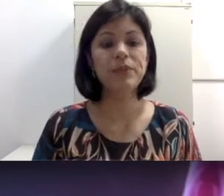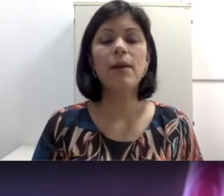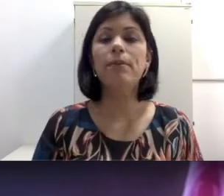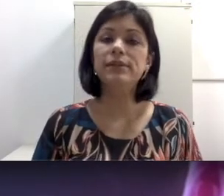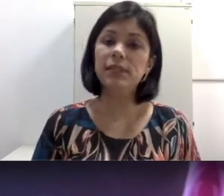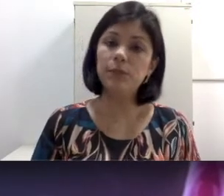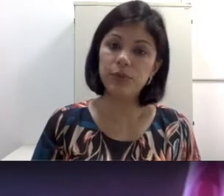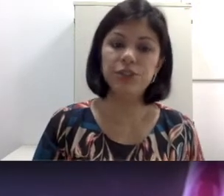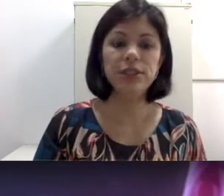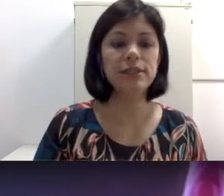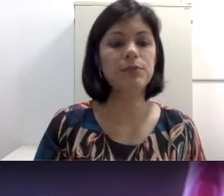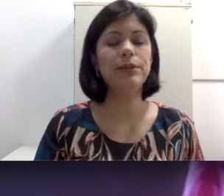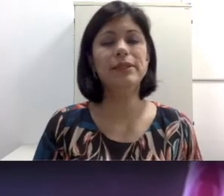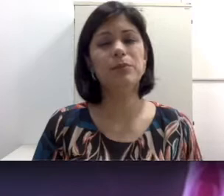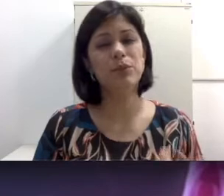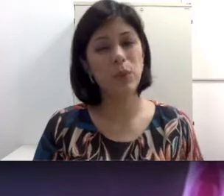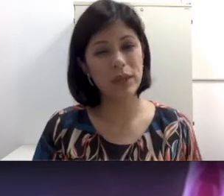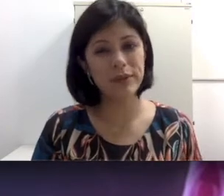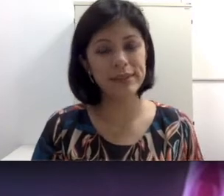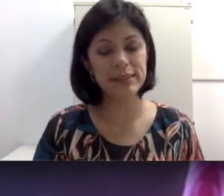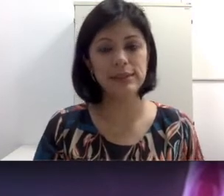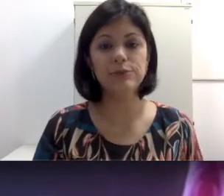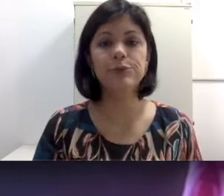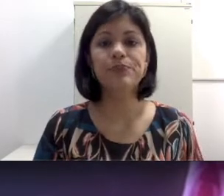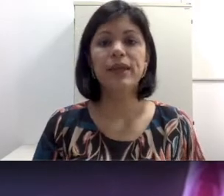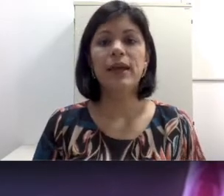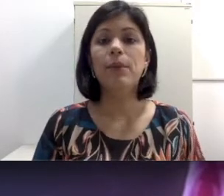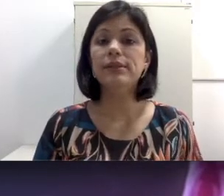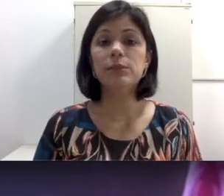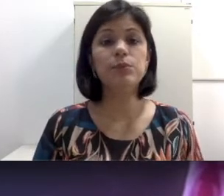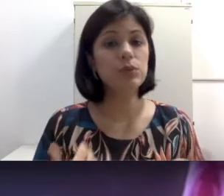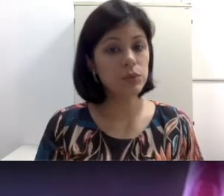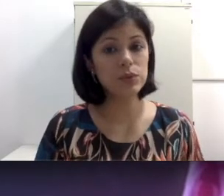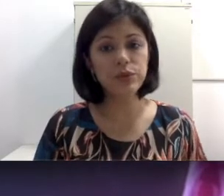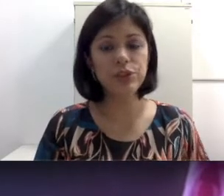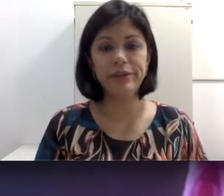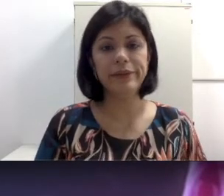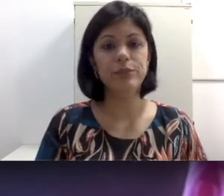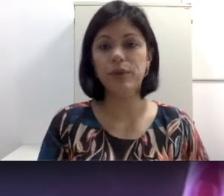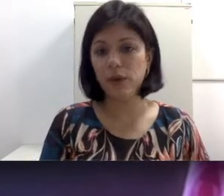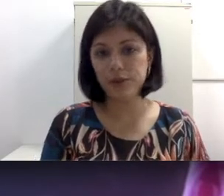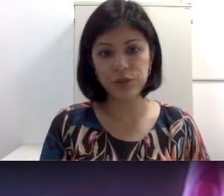comuns, pode ser por otites, pode ser por ruído excessivo, pode ser por uso de antibiótico